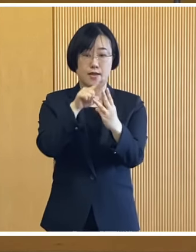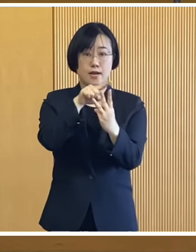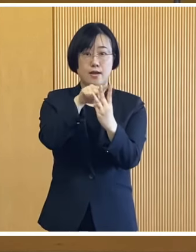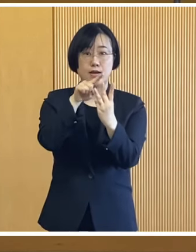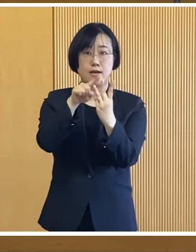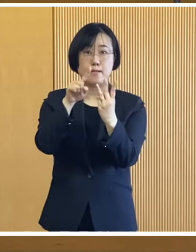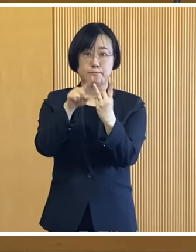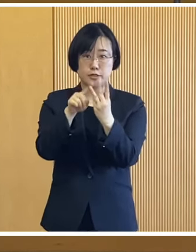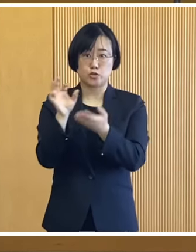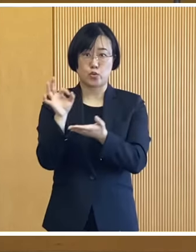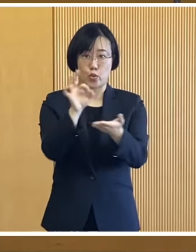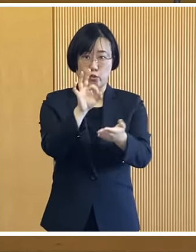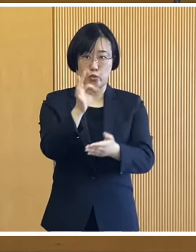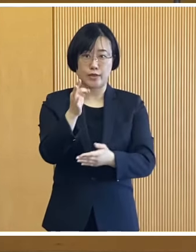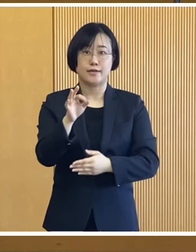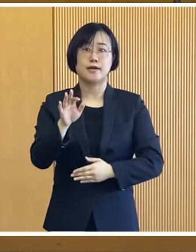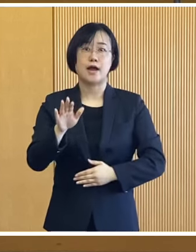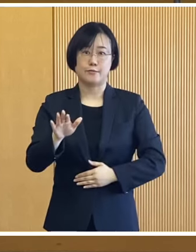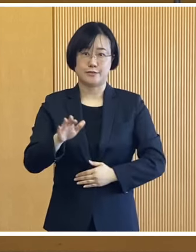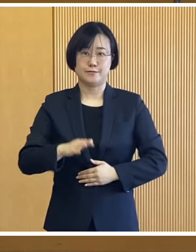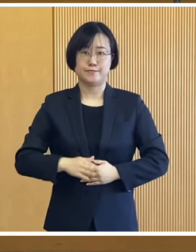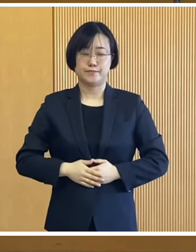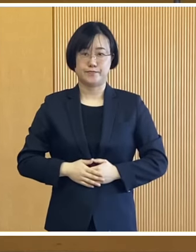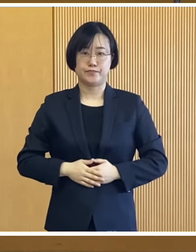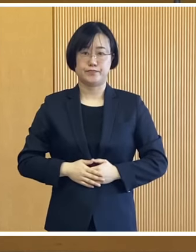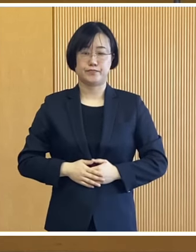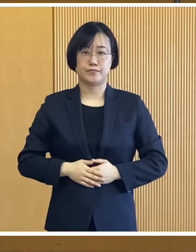3種類の給付金を支給いたします